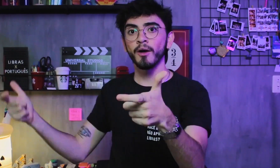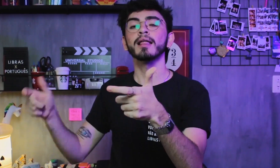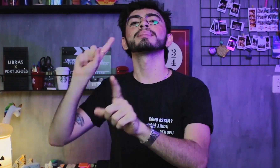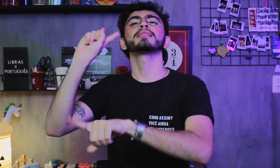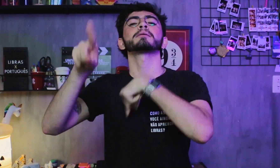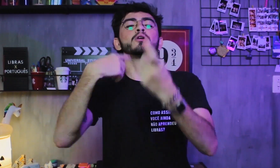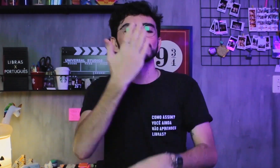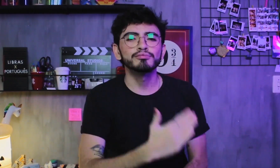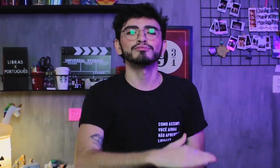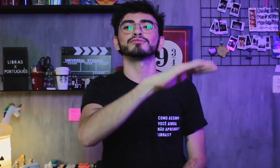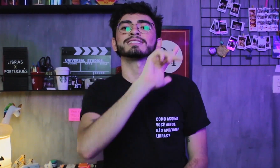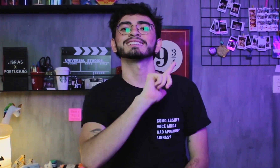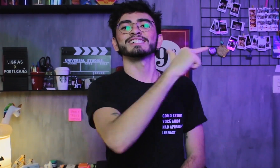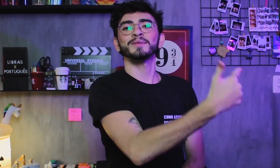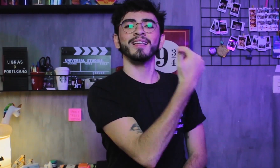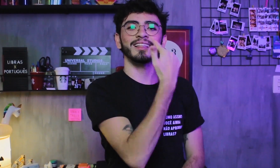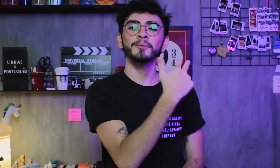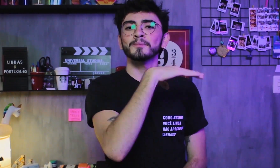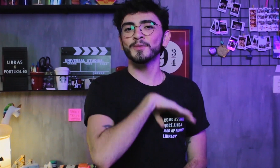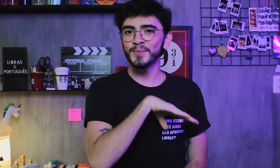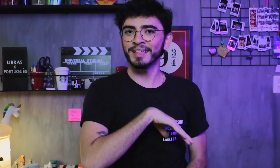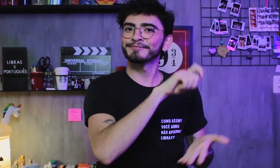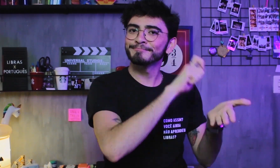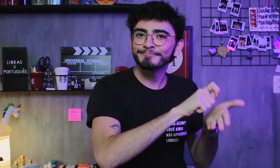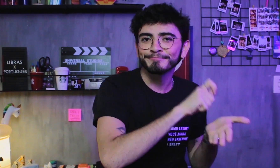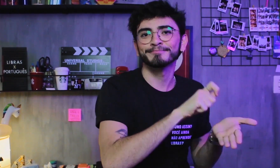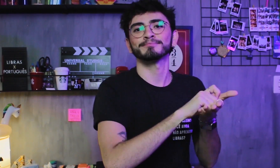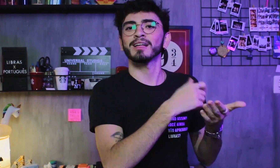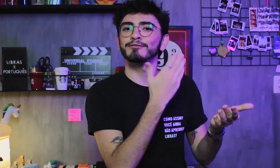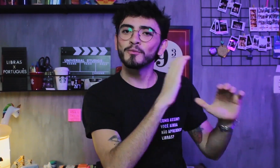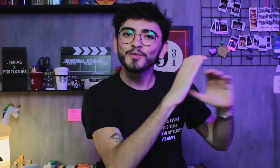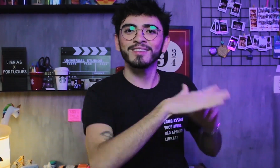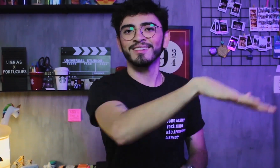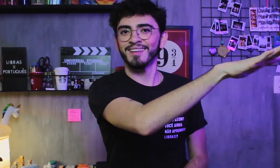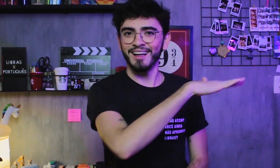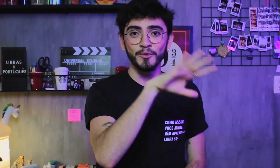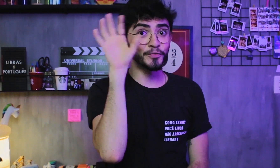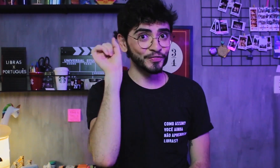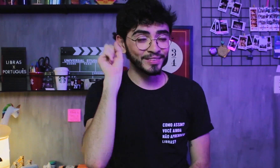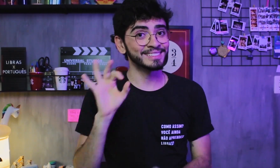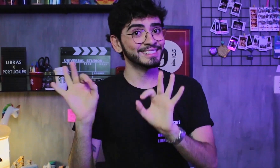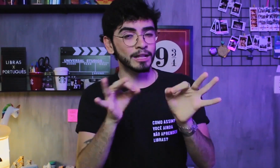e depois adquirem o Português como segunda língua na modalidade escrita, ao se comunicarem com pessoas ouvintes, certo?